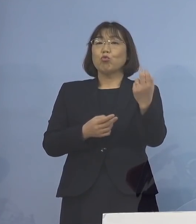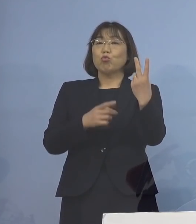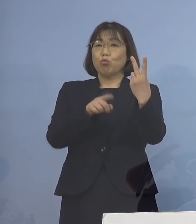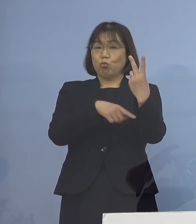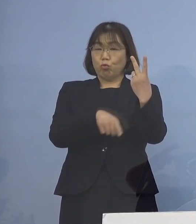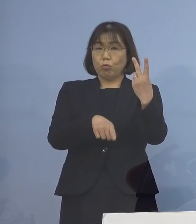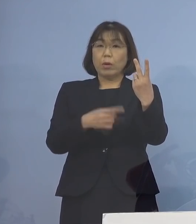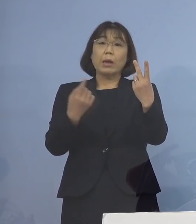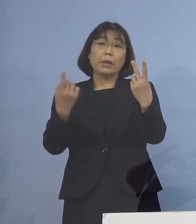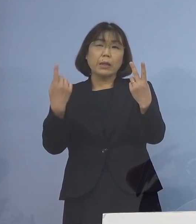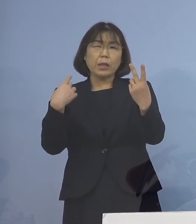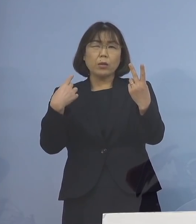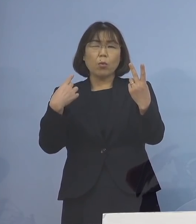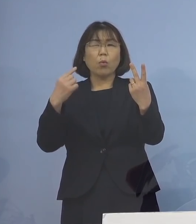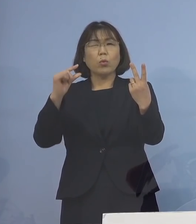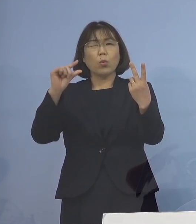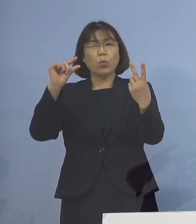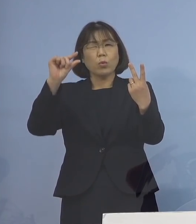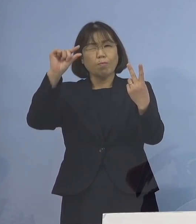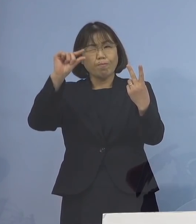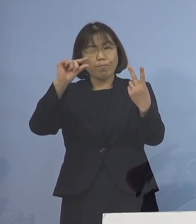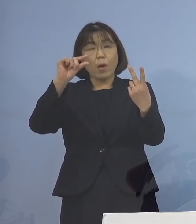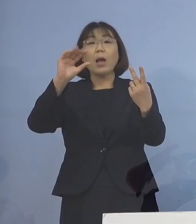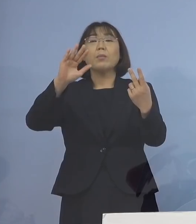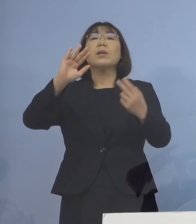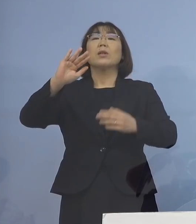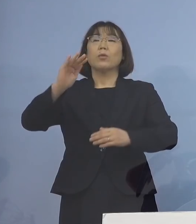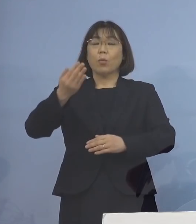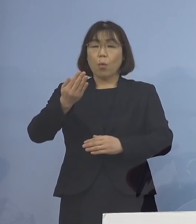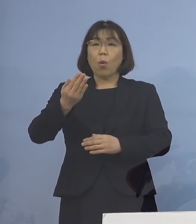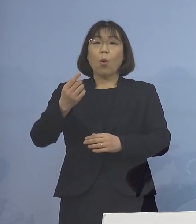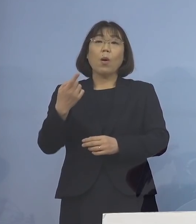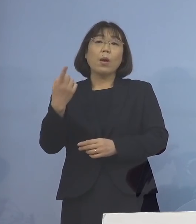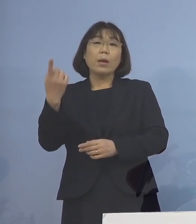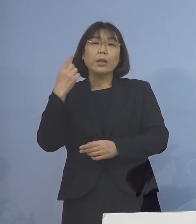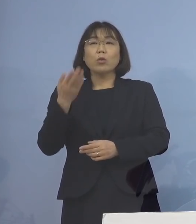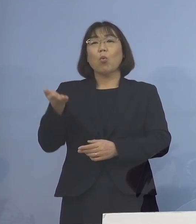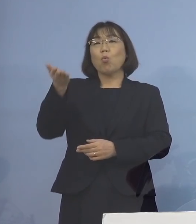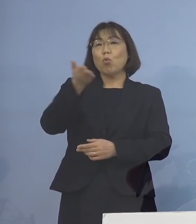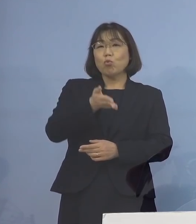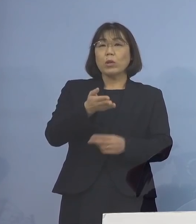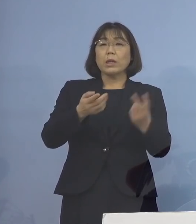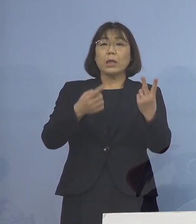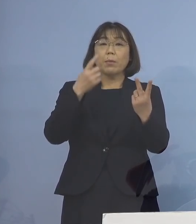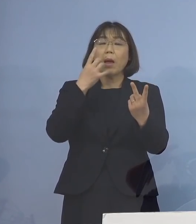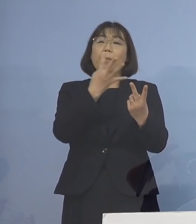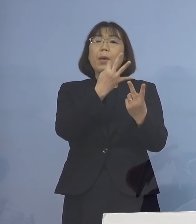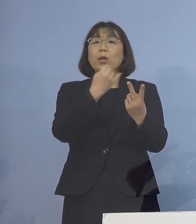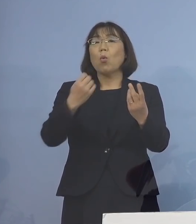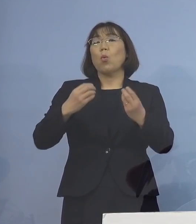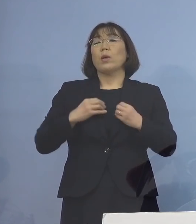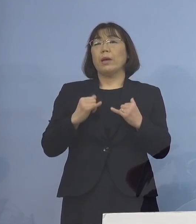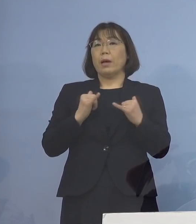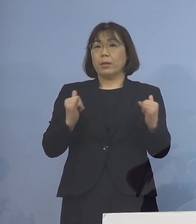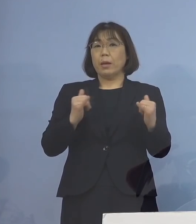昨日から微減とはなりましたが 昨日に続く 2番目に多い感染者となりました